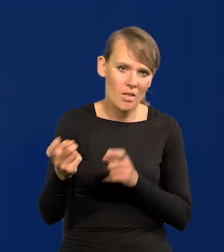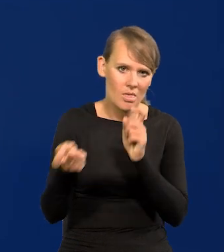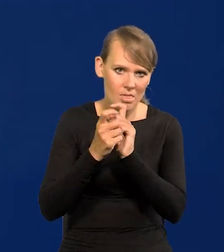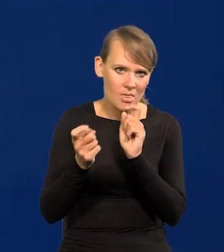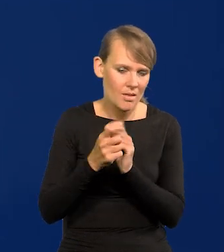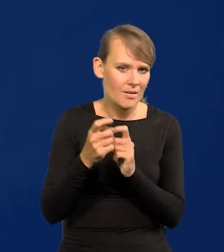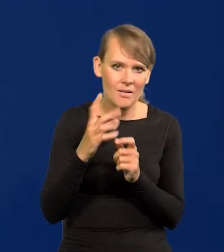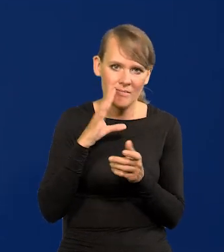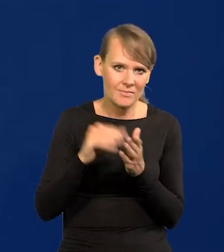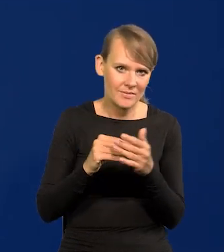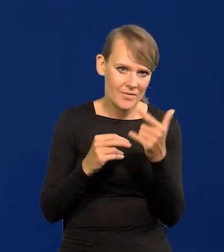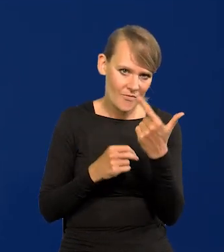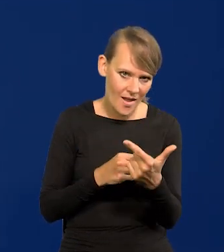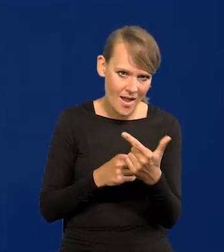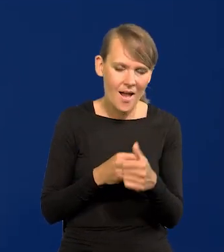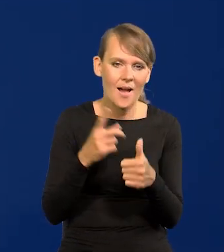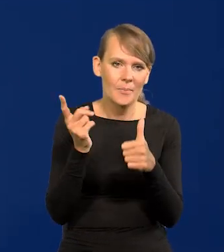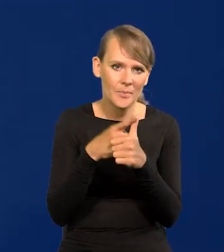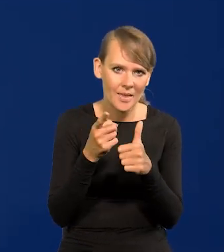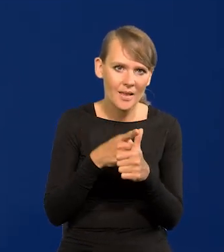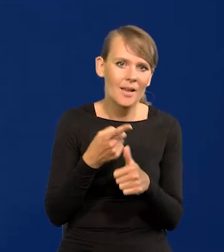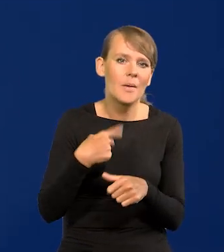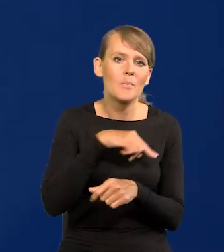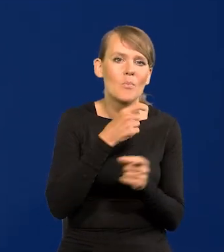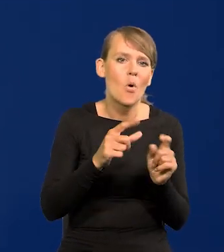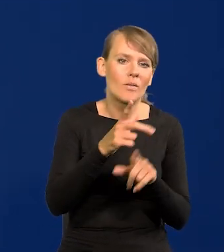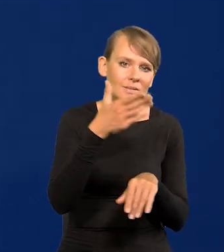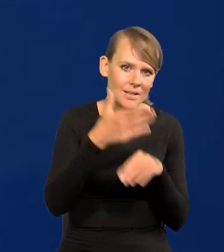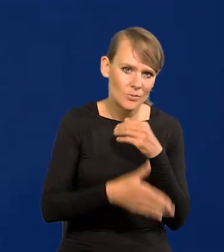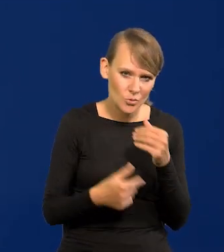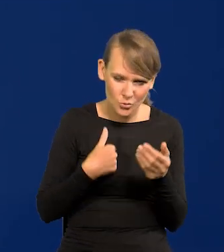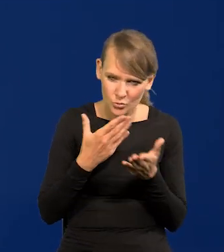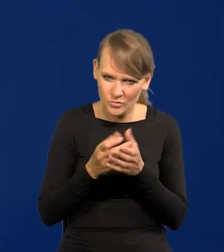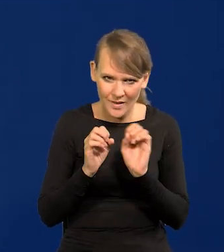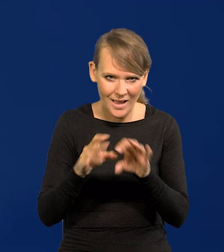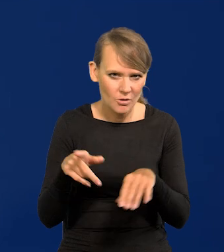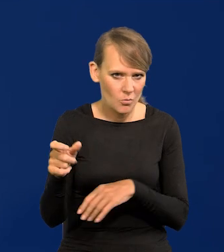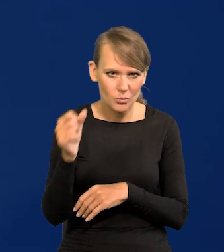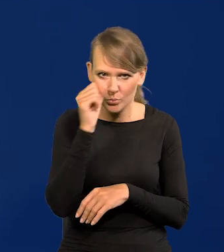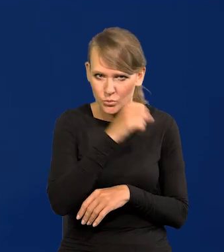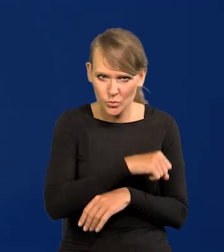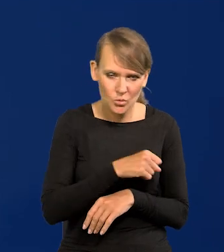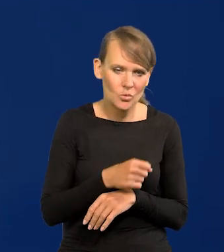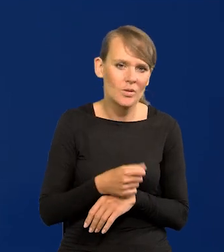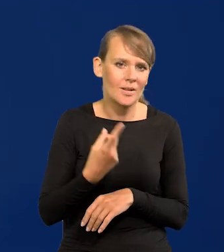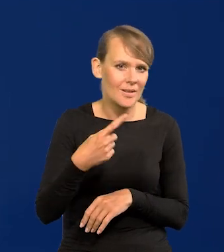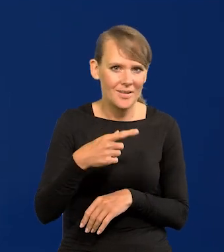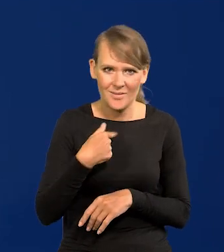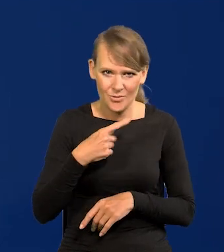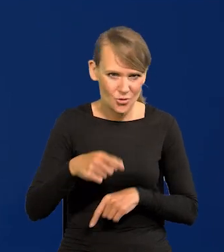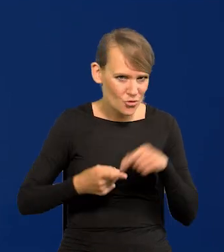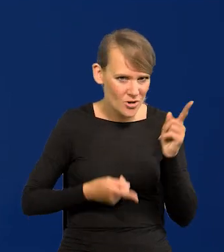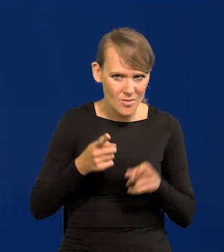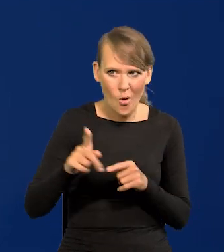Dwa są podnoszone, że za późno podjęliśmy podwyżki. Powiedziałem jak to jest absurdalne. Byliśmy następni po Czechach i Węgrzech,